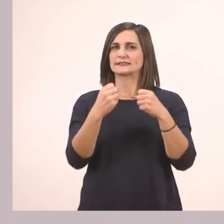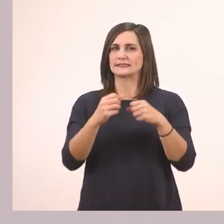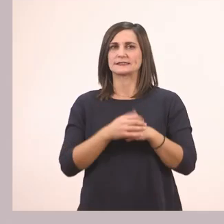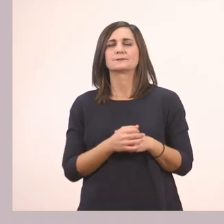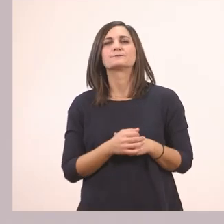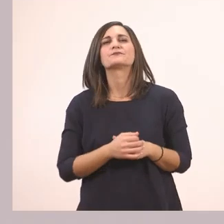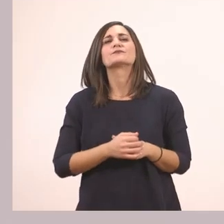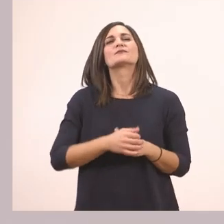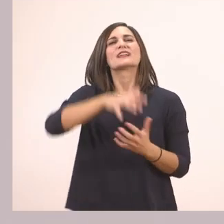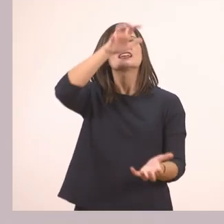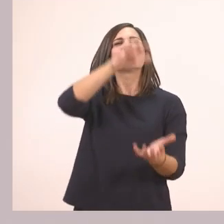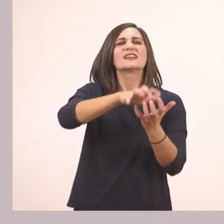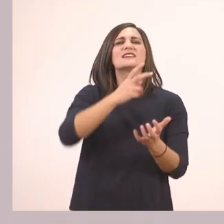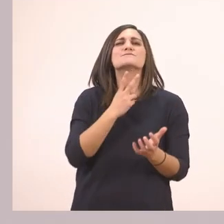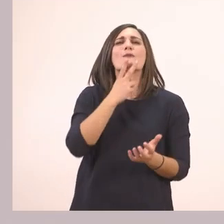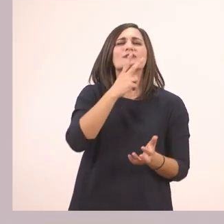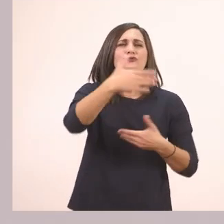Τι κρύβει ο ιπποπόταμος μέσα στο κουτί;